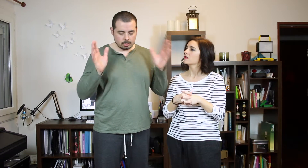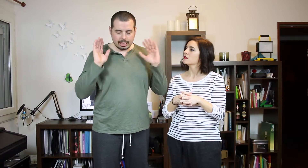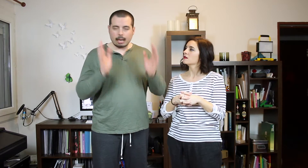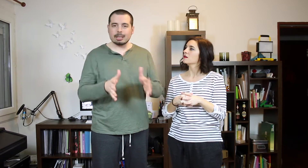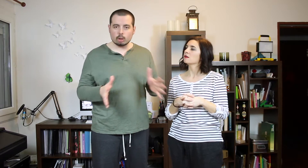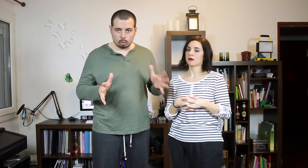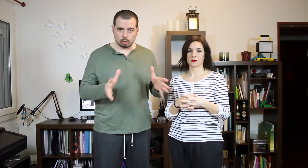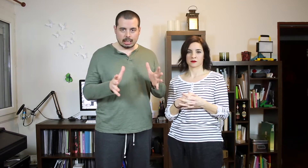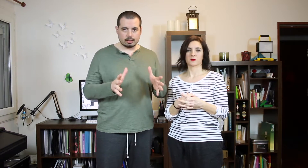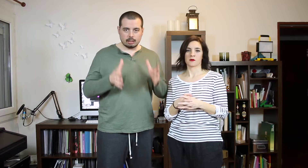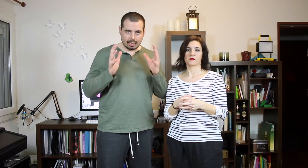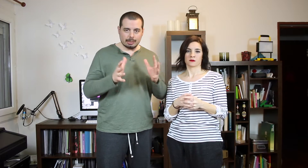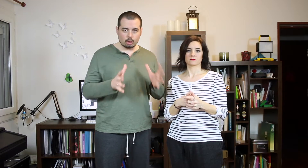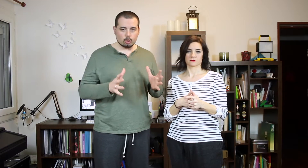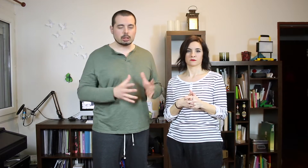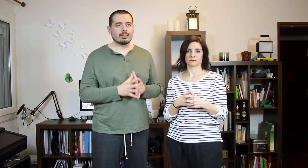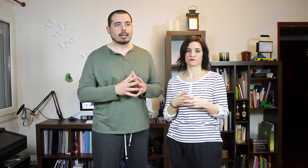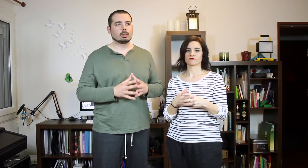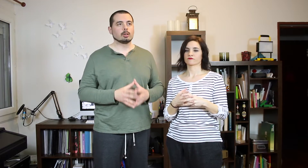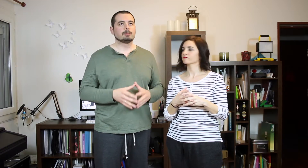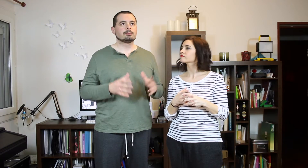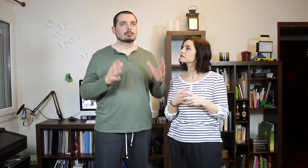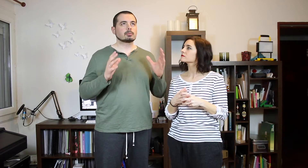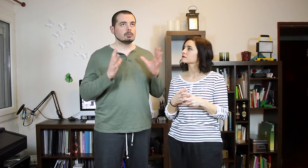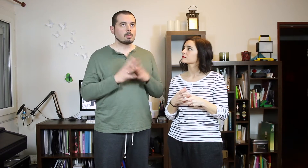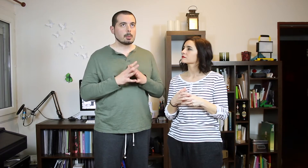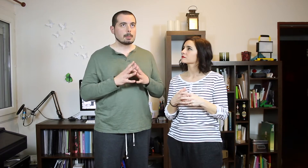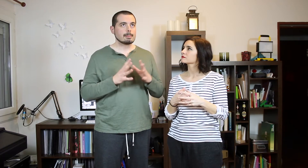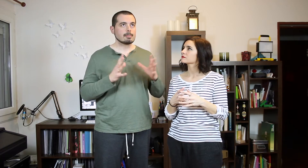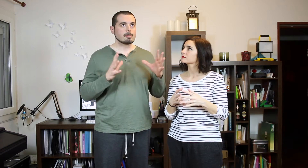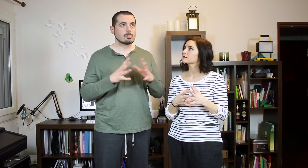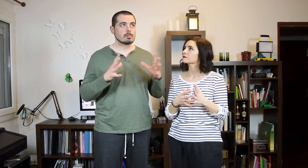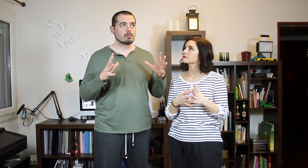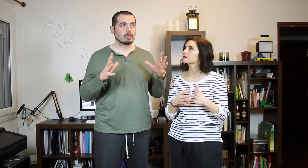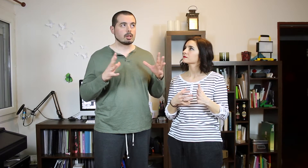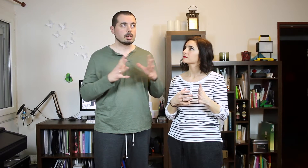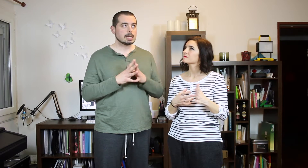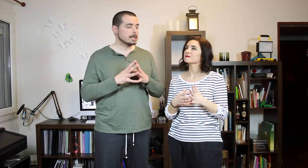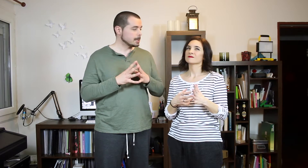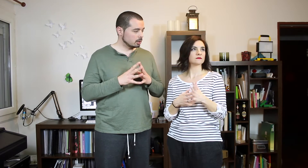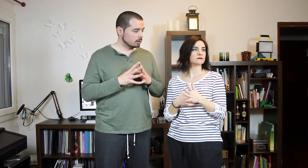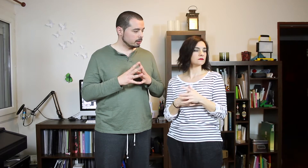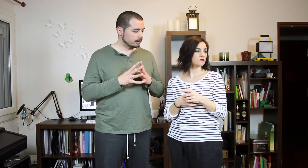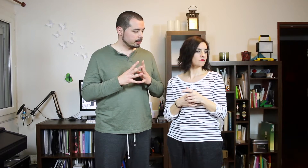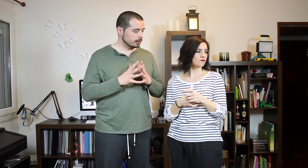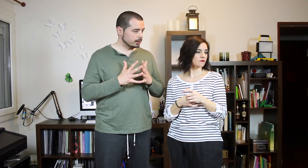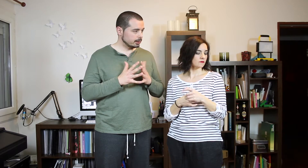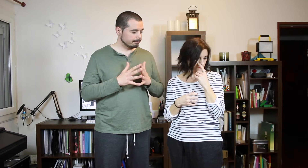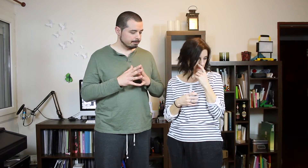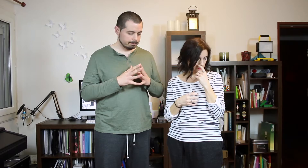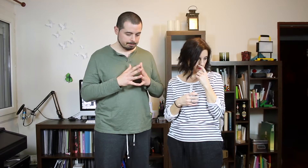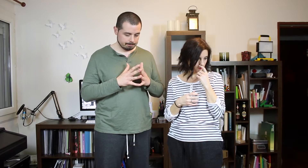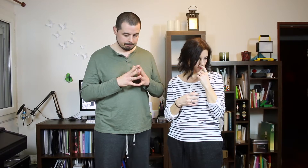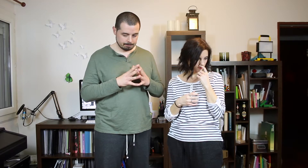Bueno... La que más nos gusta de reggaetón. (Grillos)